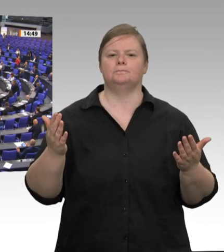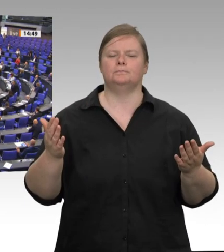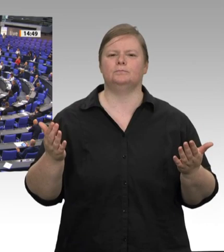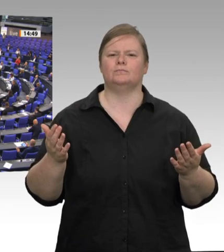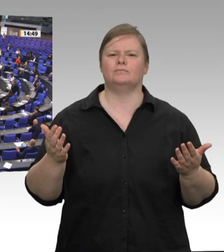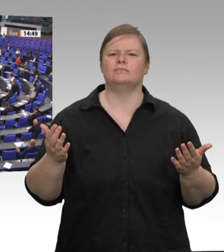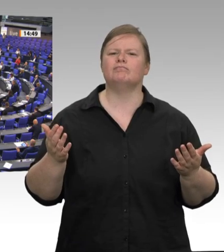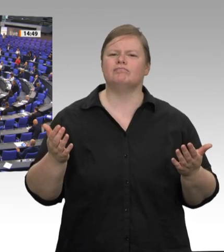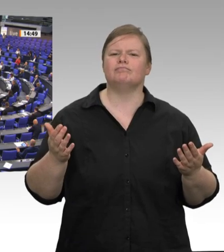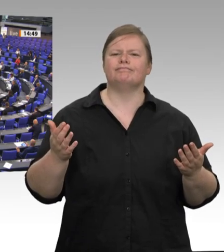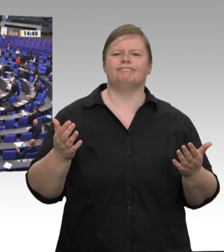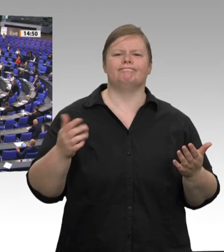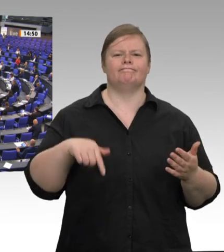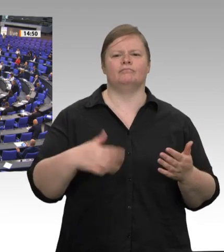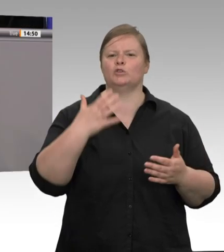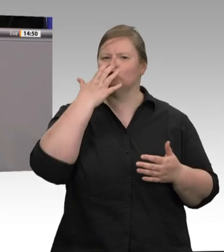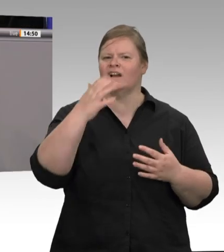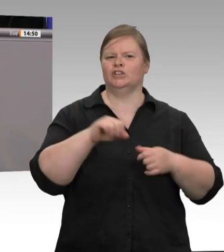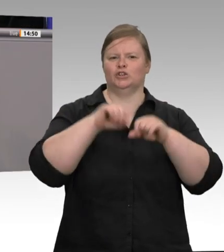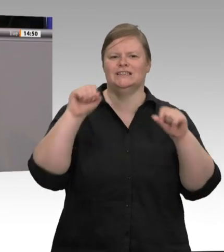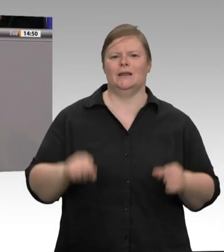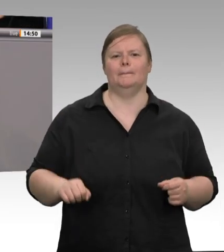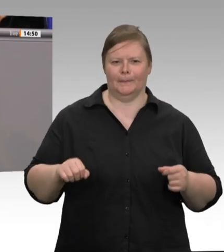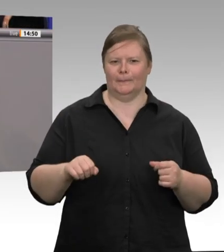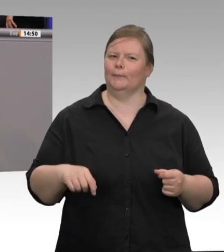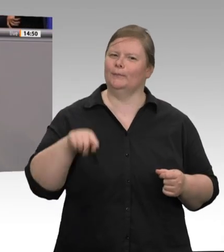an dieser Stelle von „unterlassener Hilfeleistung“ gegenüber den Werkvertragsarbeitnehmern